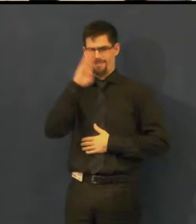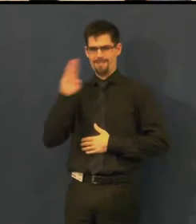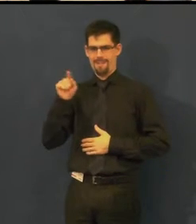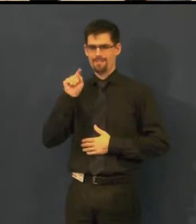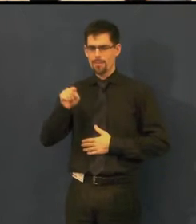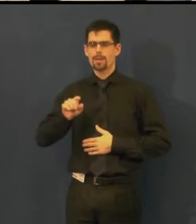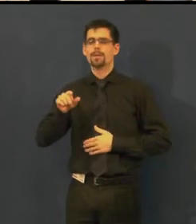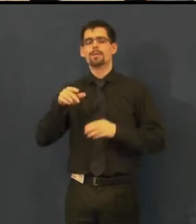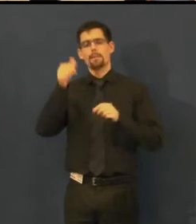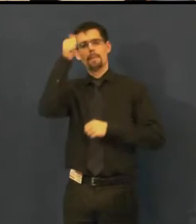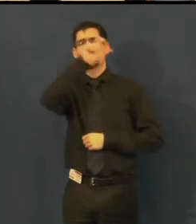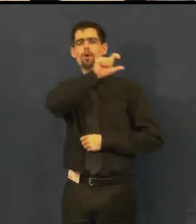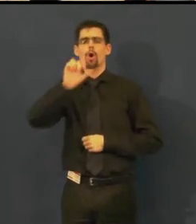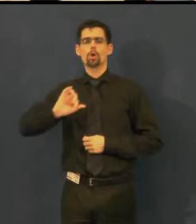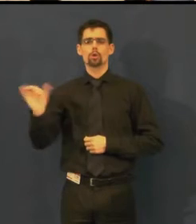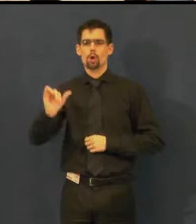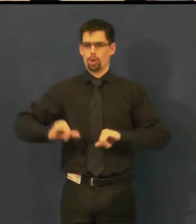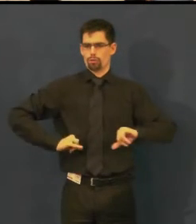Kdo je tady ředitel.